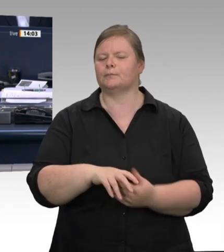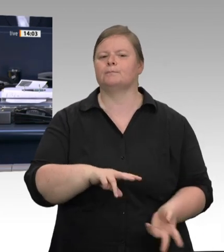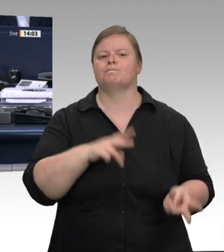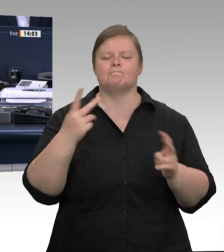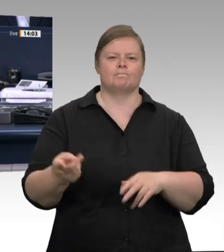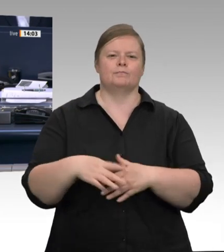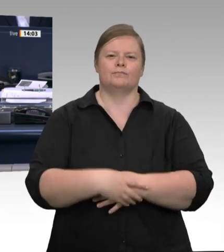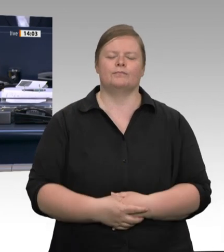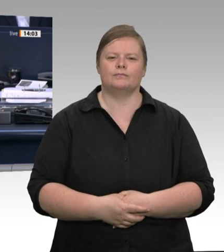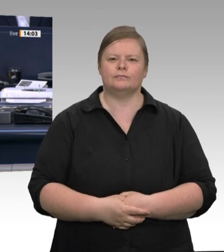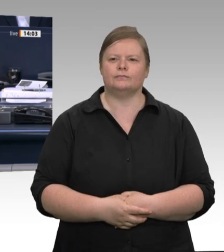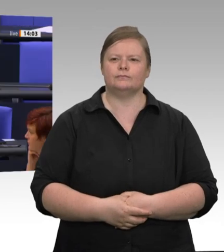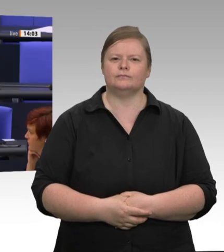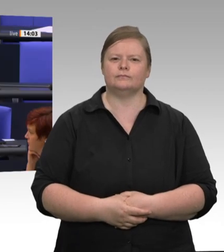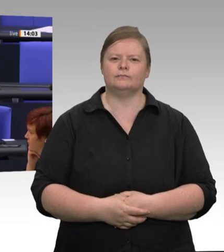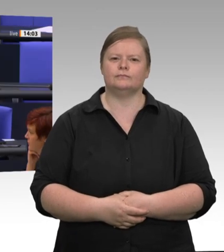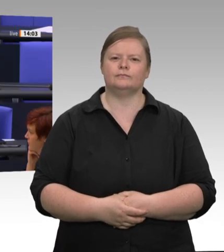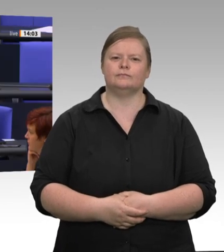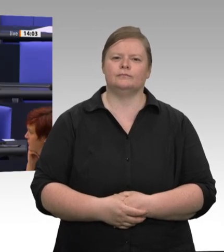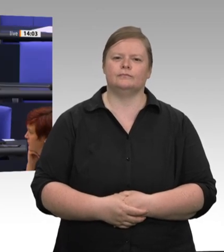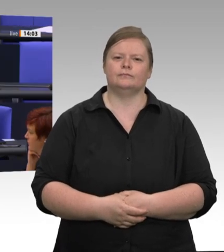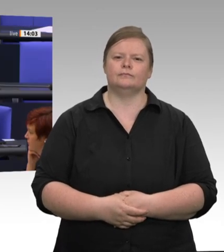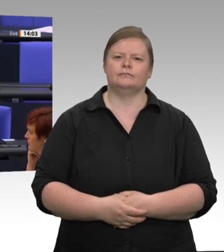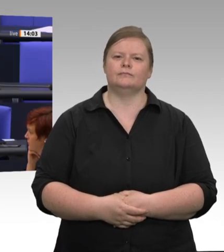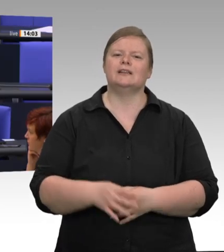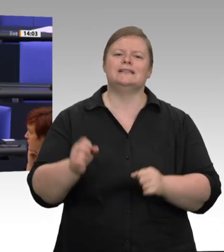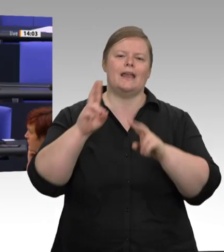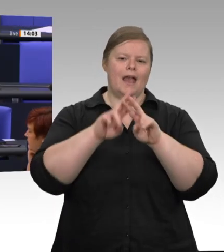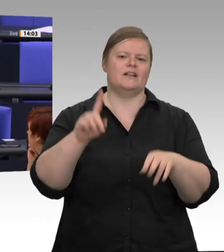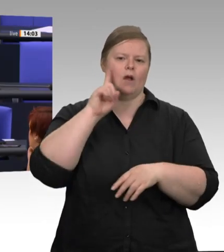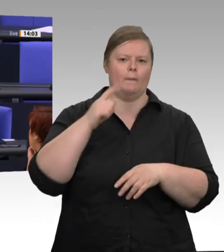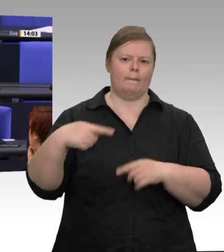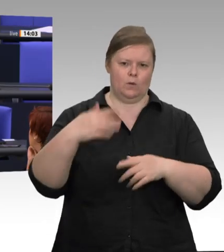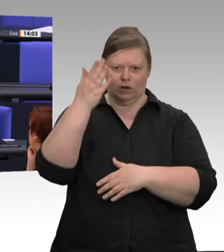Gesetz verfahren. Zweitens werden Sie in ganz Deutschland kein Bundesland finden, in dem